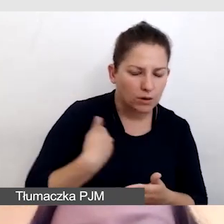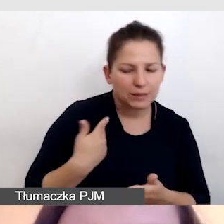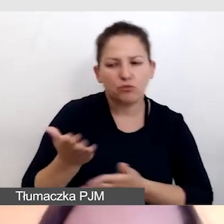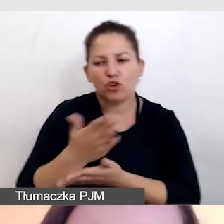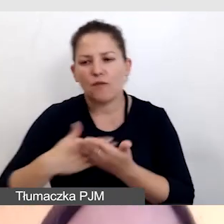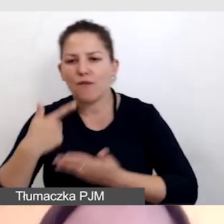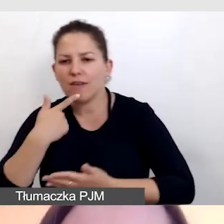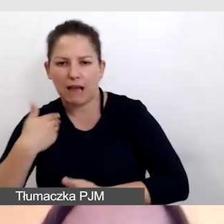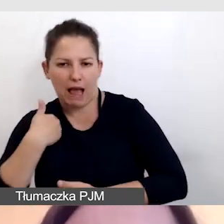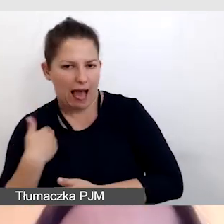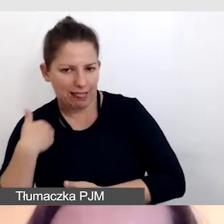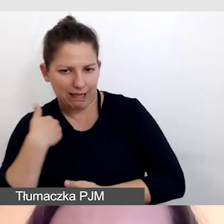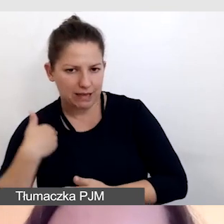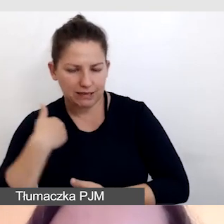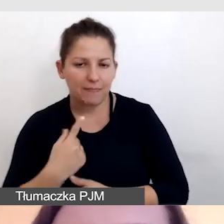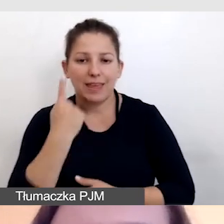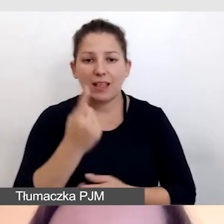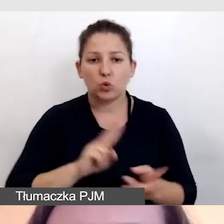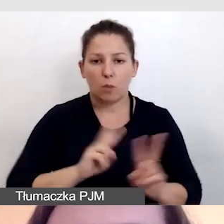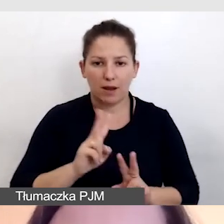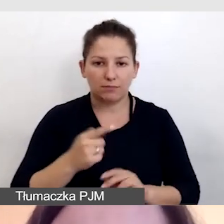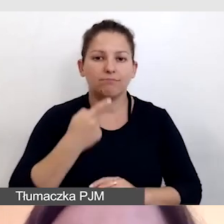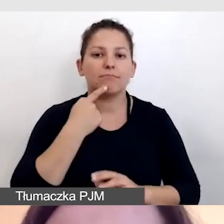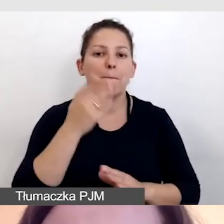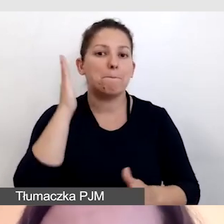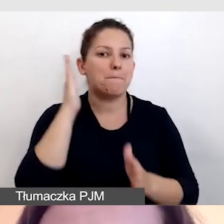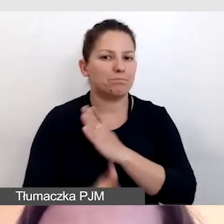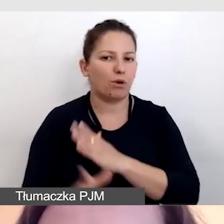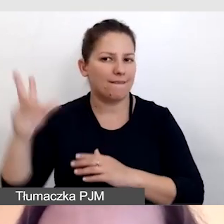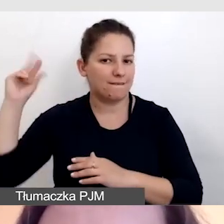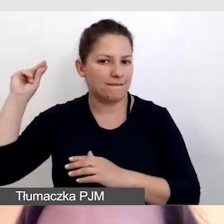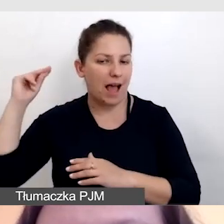Jeden z tłumaczy tłumaczył bezpośrednio z języka angielskiego,